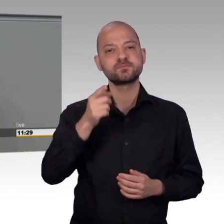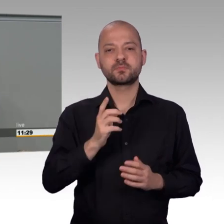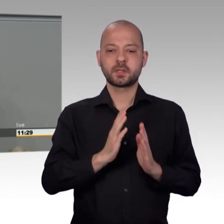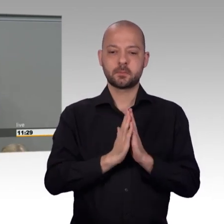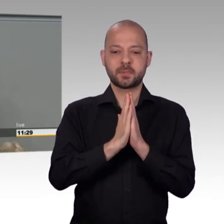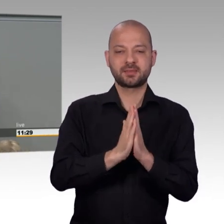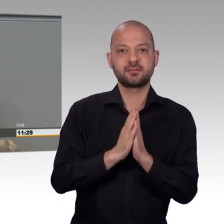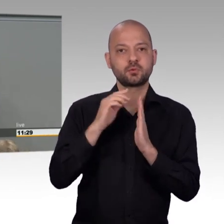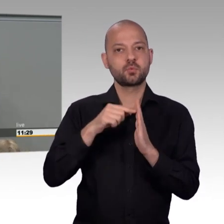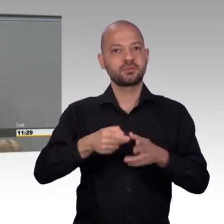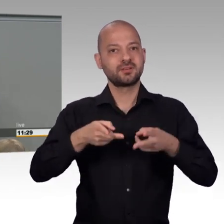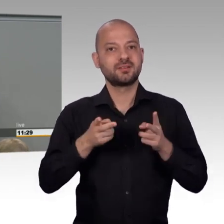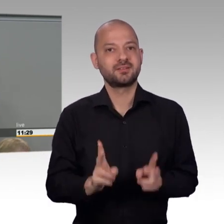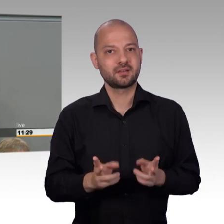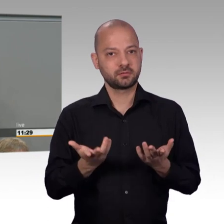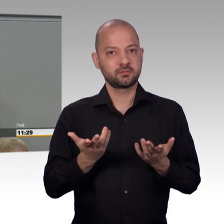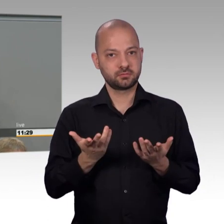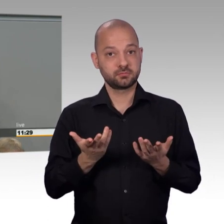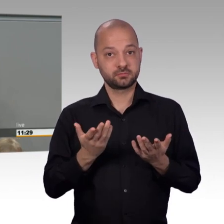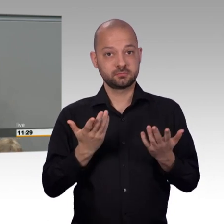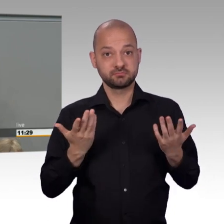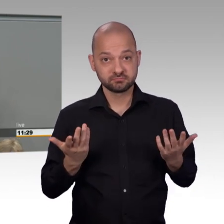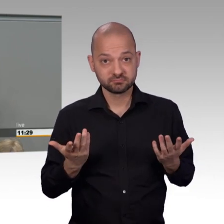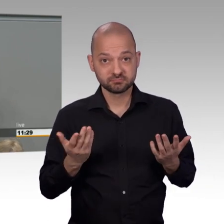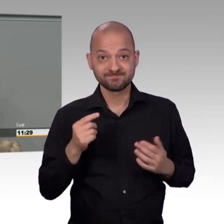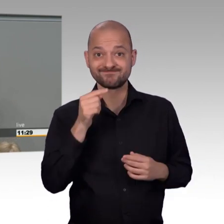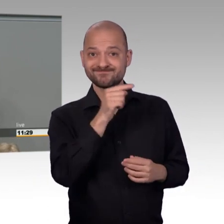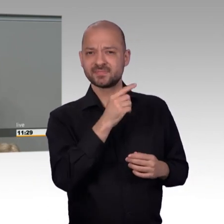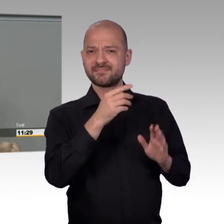es ist das einzige Element direkter Demokratie auf Bundesebene.